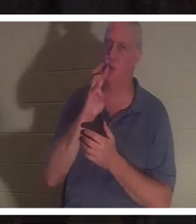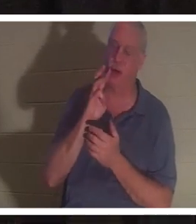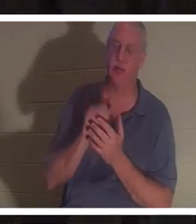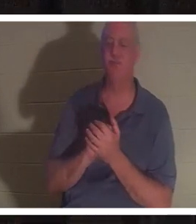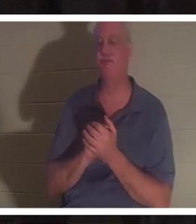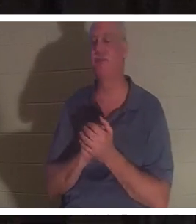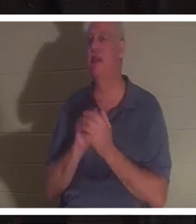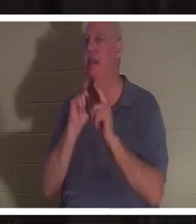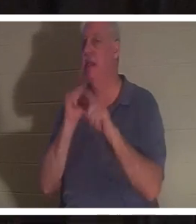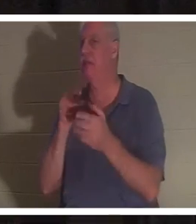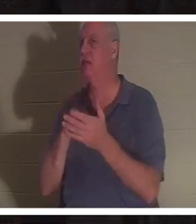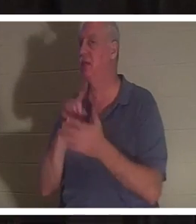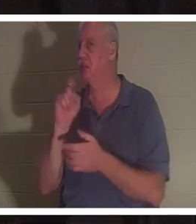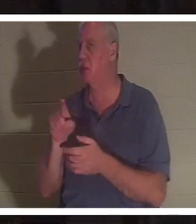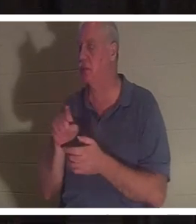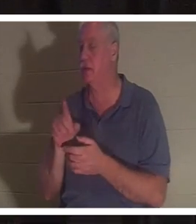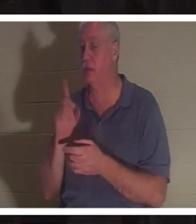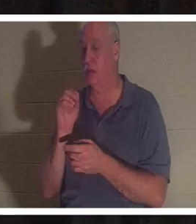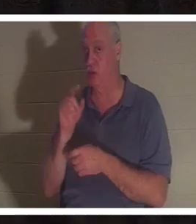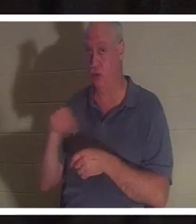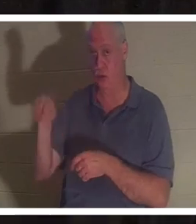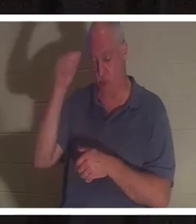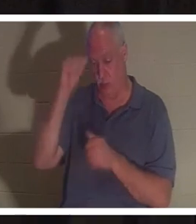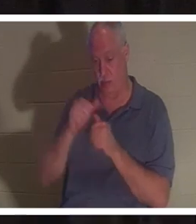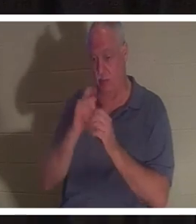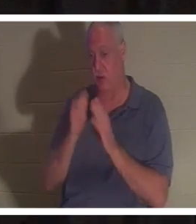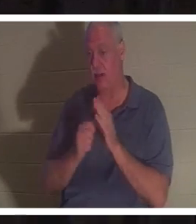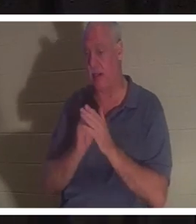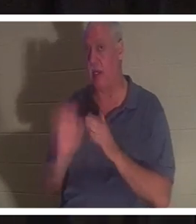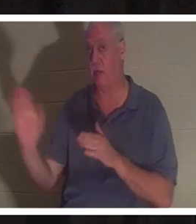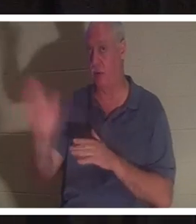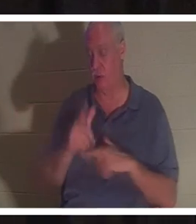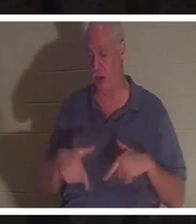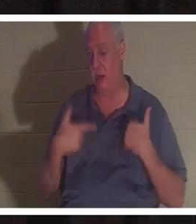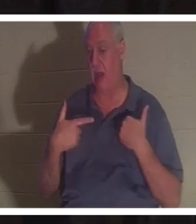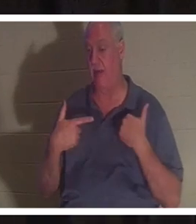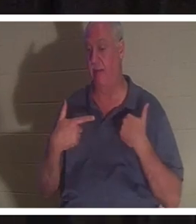cette question à vos tables. Vous souvenez-vous d'un moment de votre vie où il est possible qu'il y ait eu